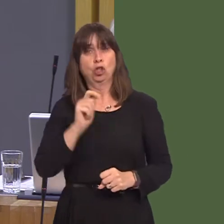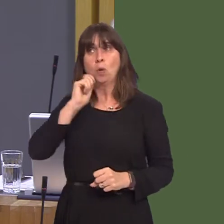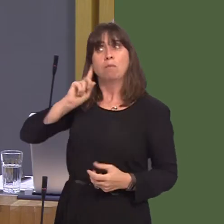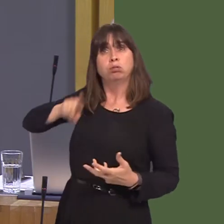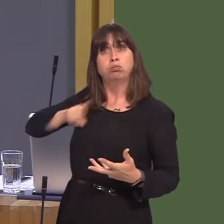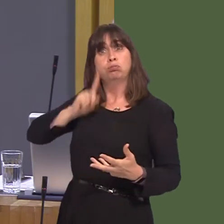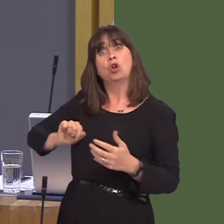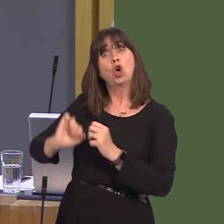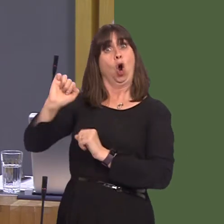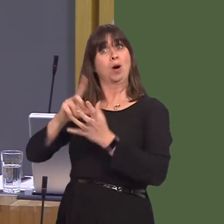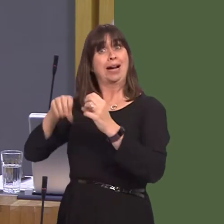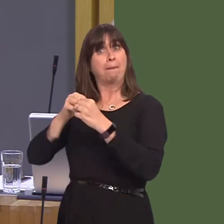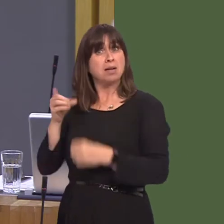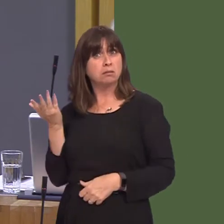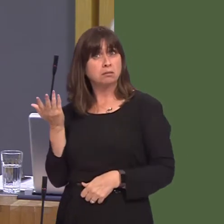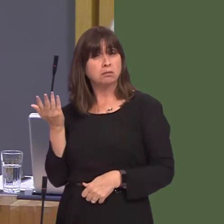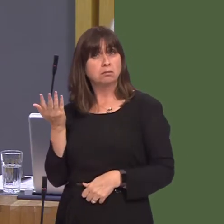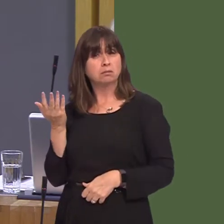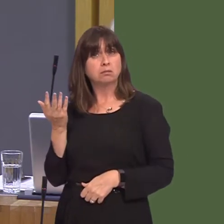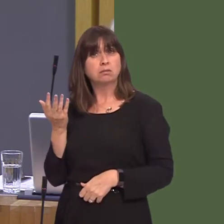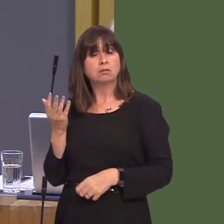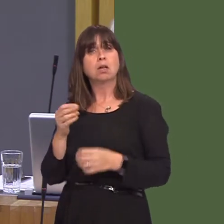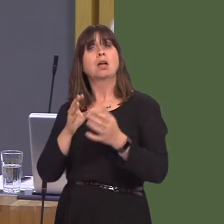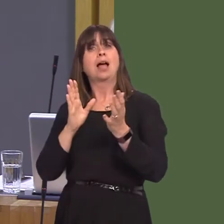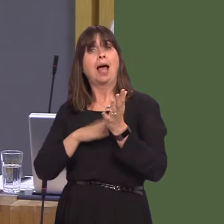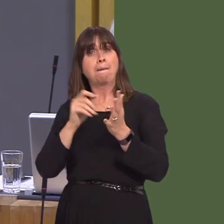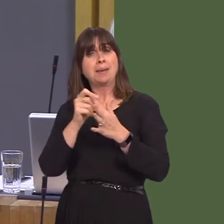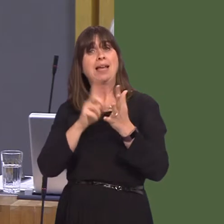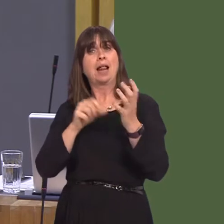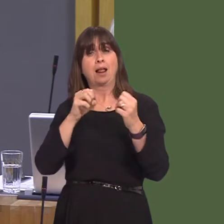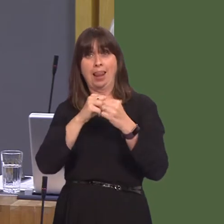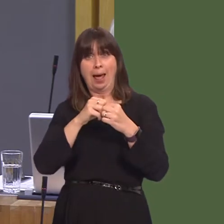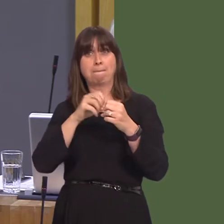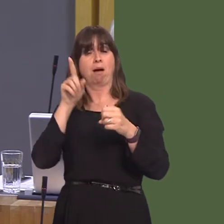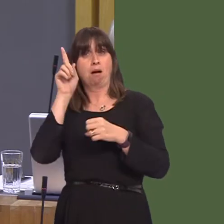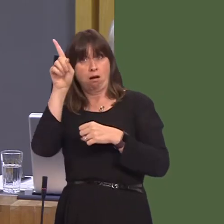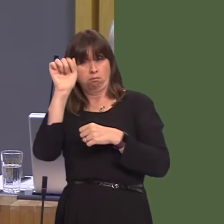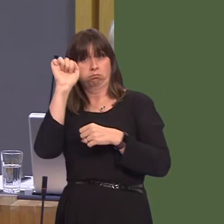of your own Cabinet. Both the Labour MP for Pontypridd and your own Cabinet Secretary